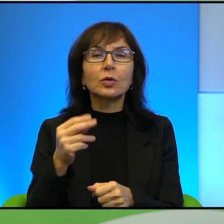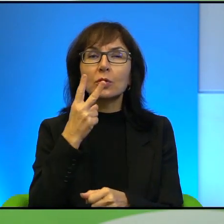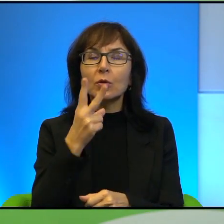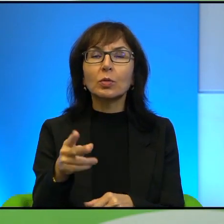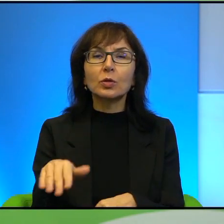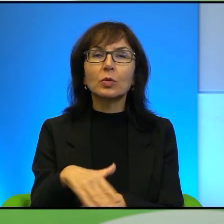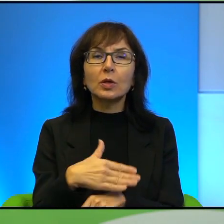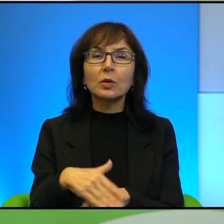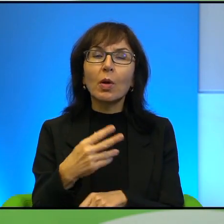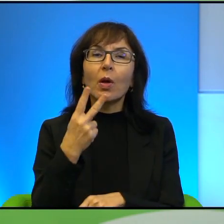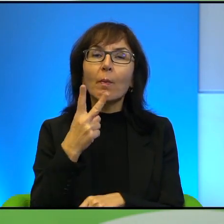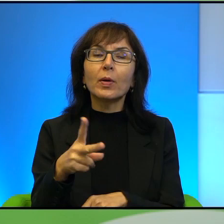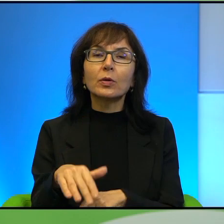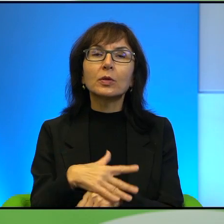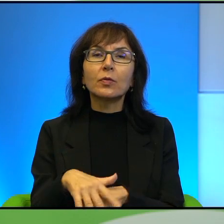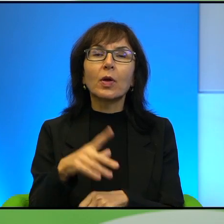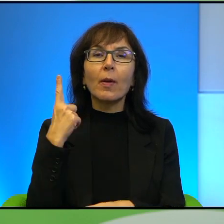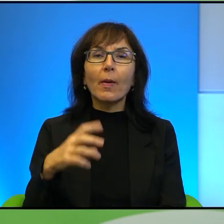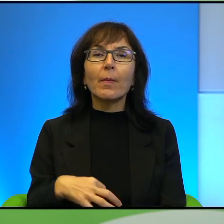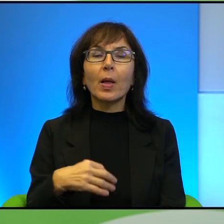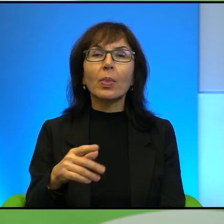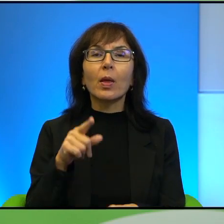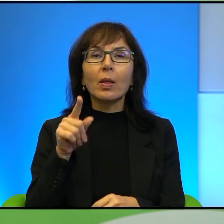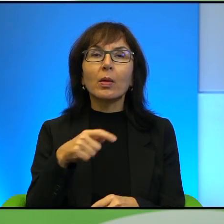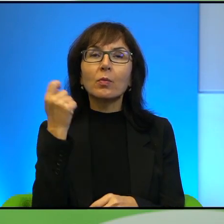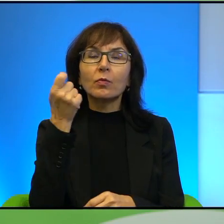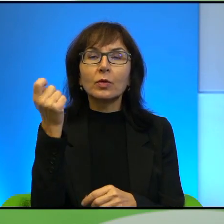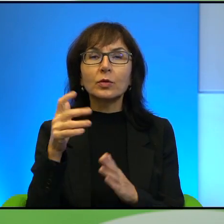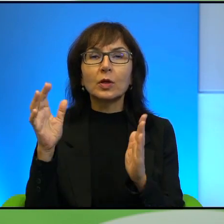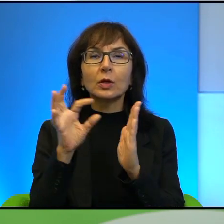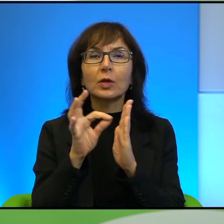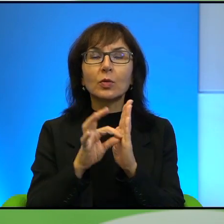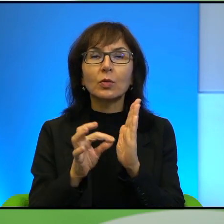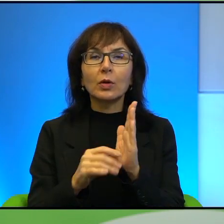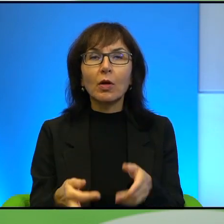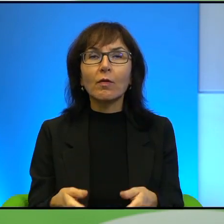Pan tam bywa regularnie od wielu lat. Proszę coś o tych granicach nam powiedzieć.